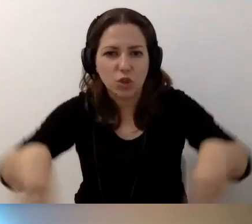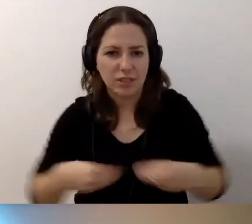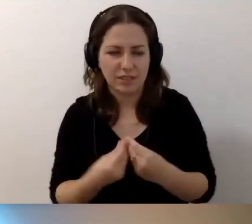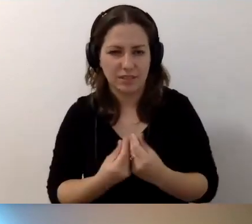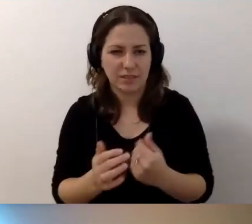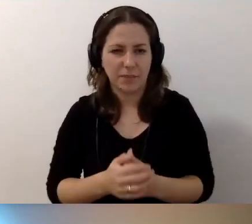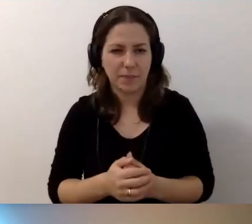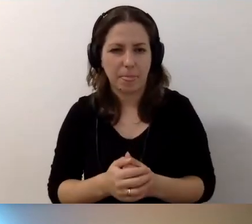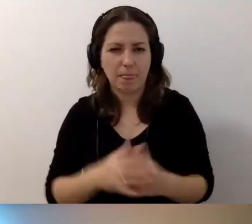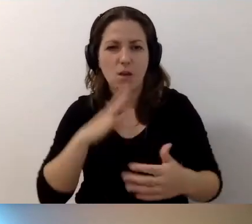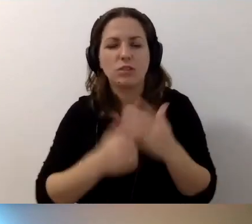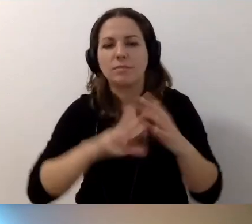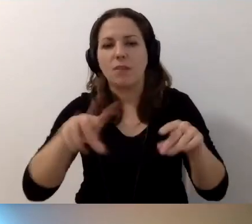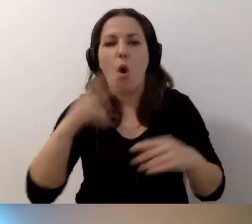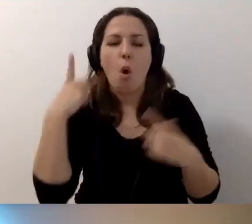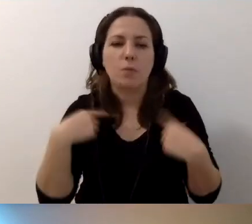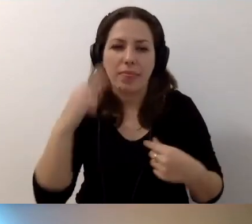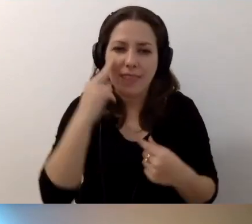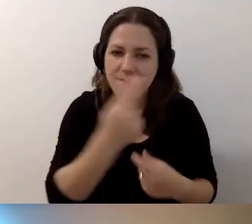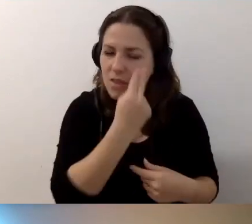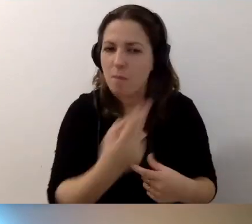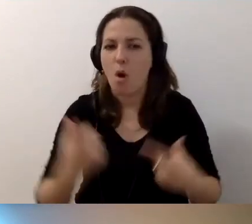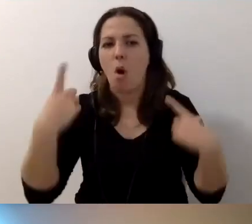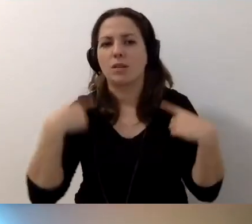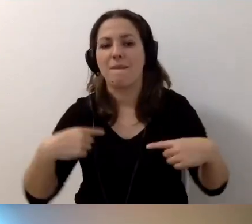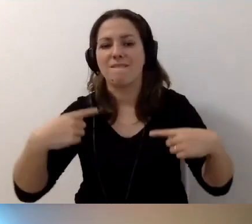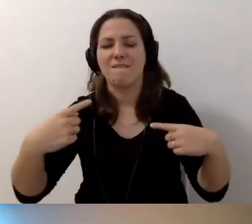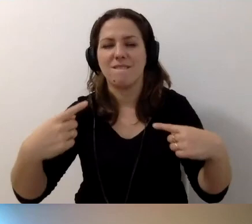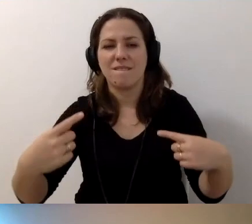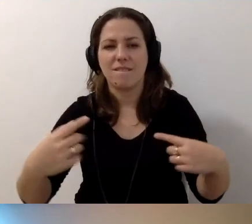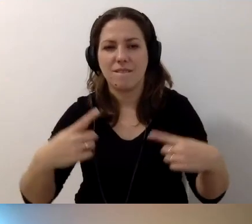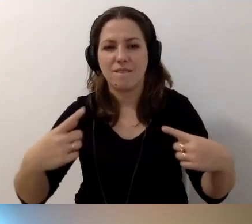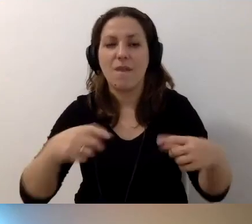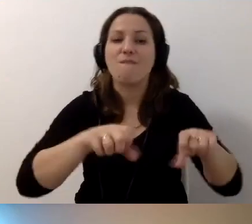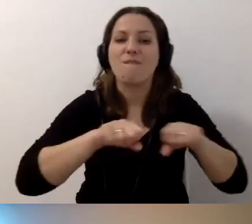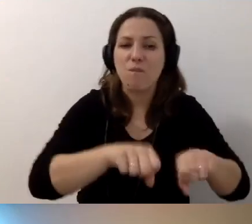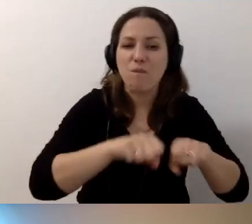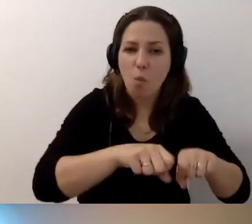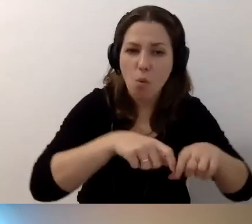Osoby niewidome, osoby z wózkami dziecięcymi, osoby na wózkach.